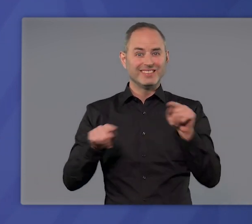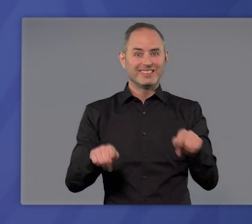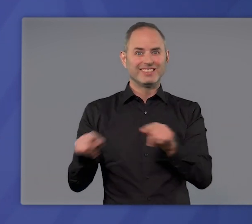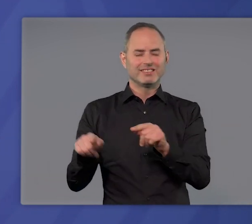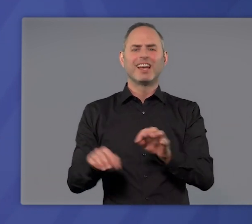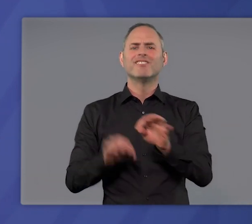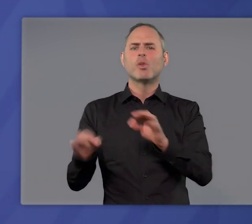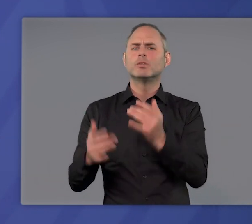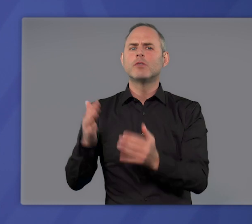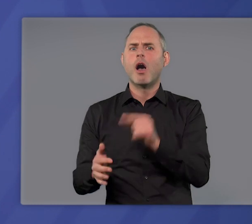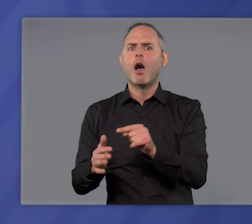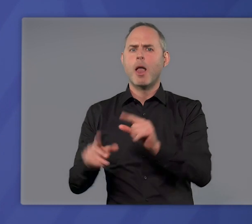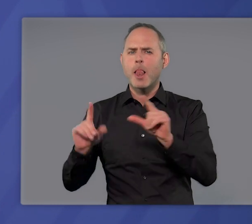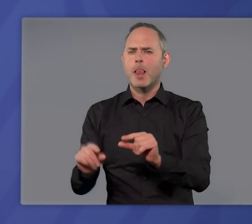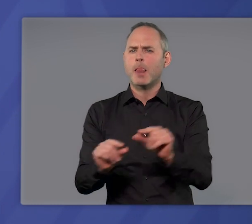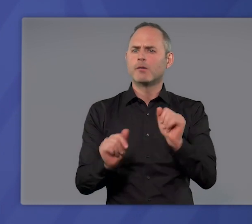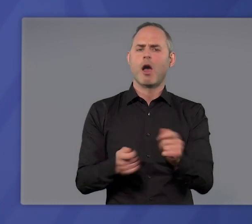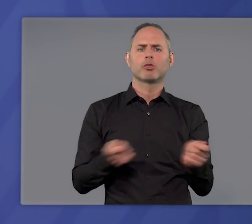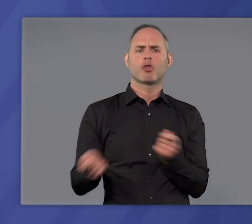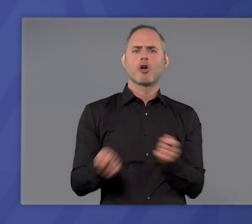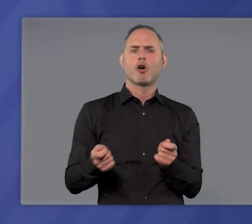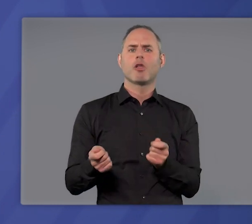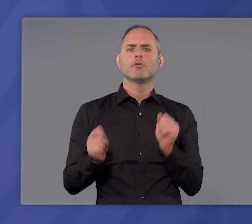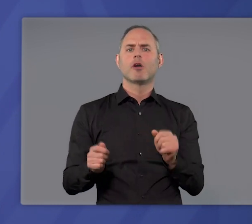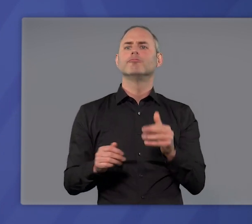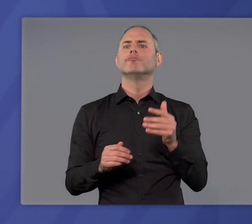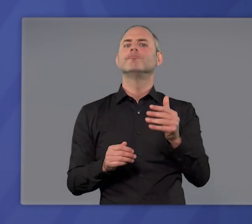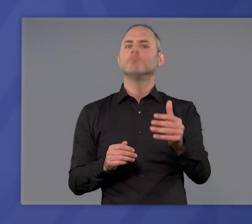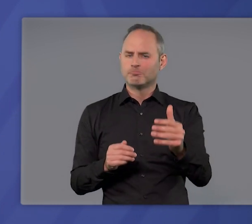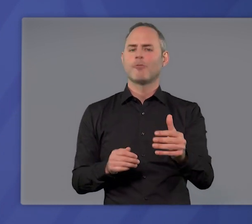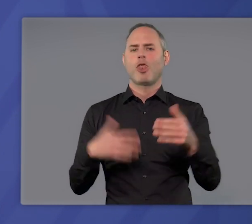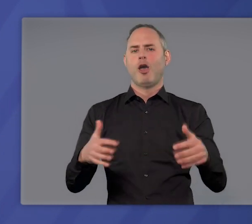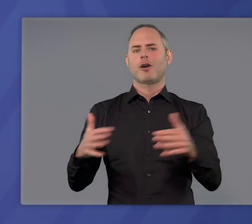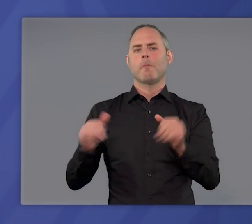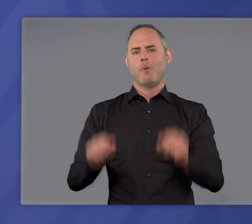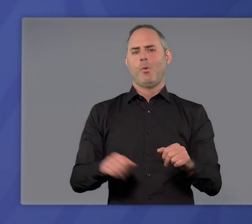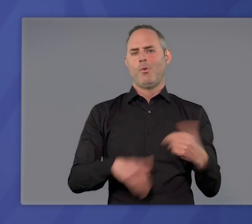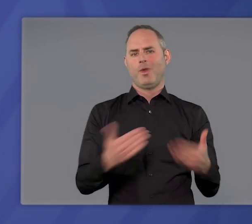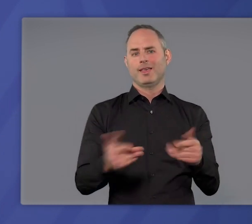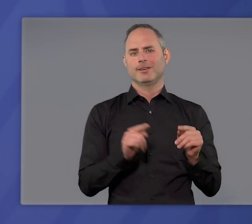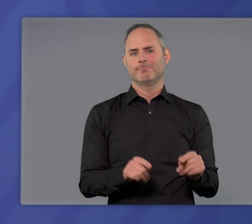bei niedrigen Infektionszahlen kontrollierte und nachhaltige Lockerungen zu ermöglichen.